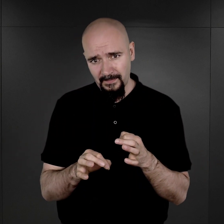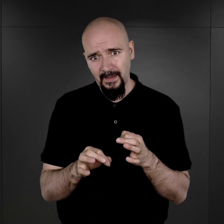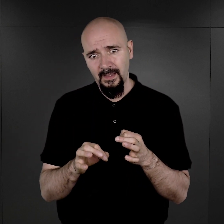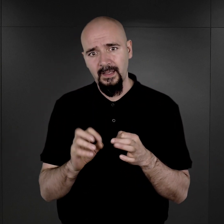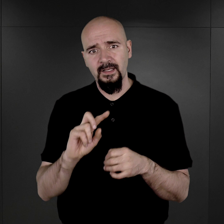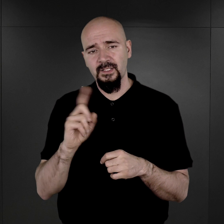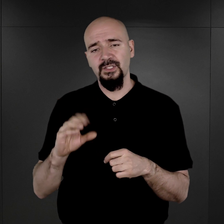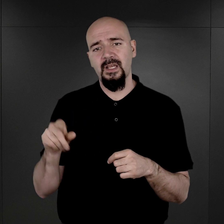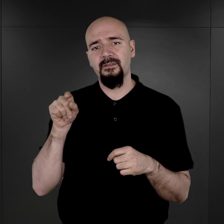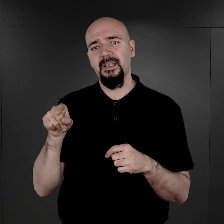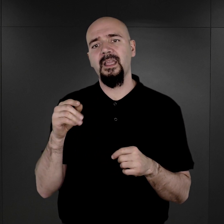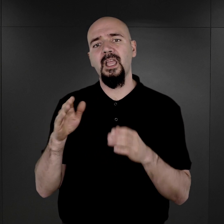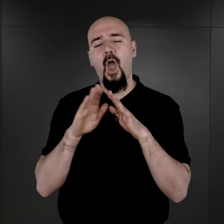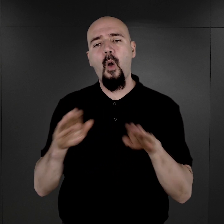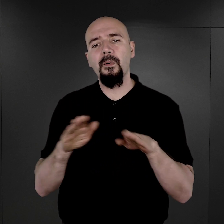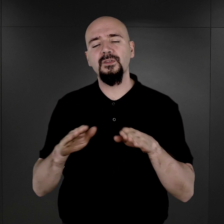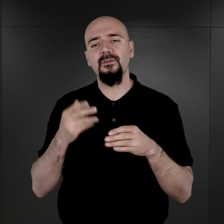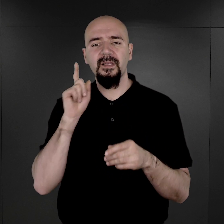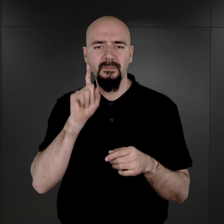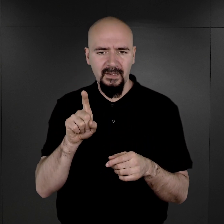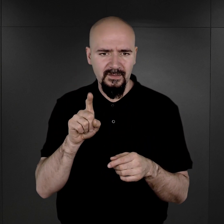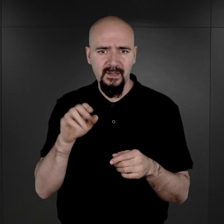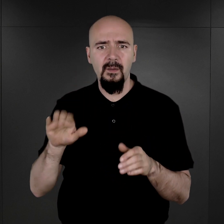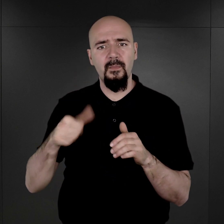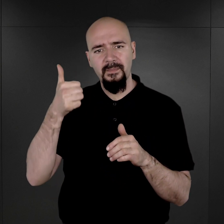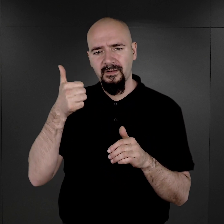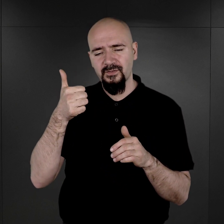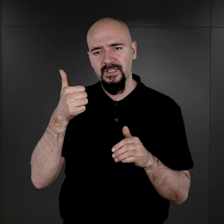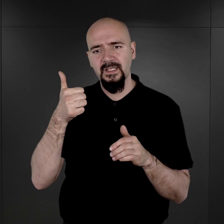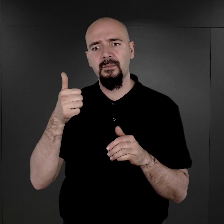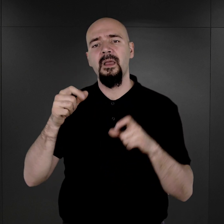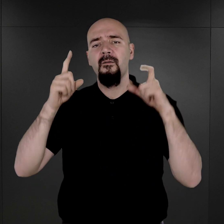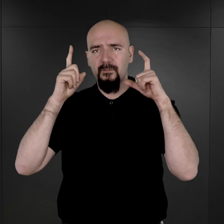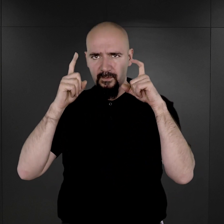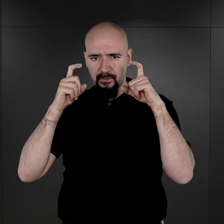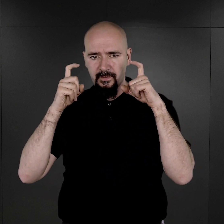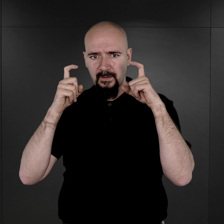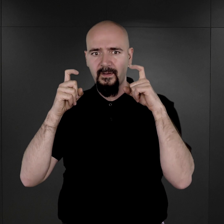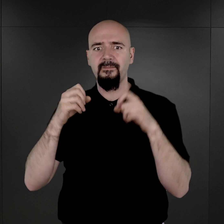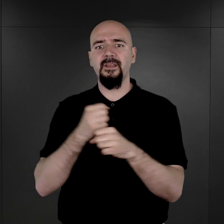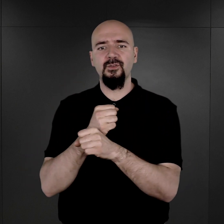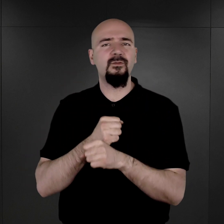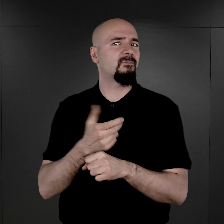że w tej obozowej rzeczywistości przede wszystkim sfotografowano więźniów nie-Żydów,